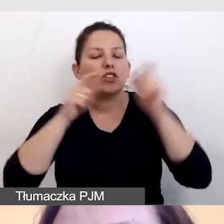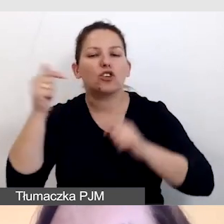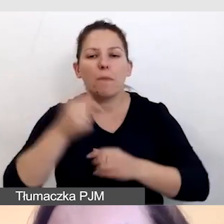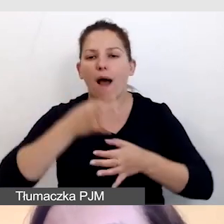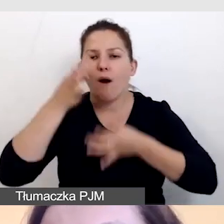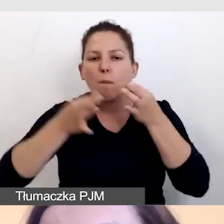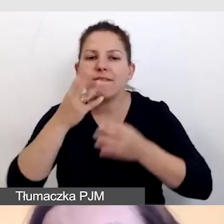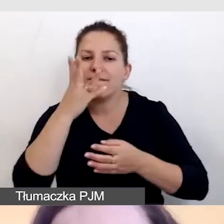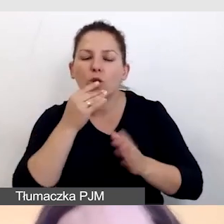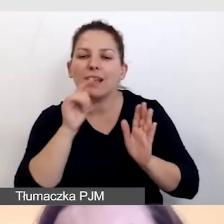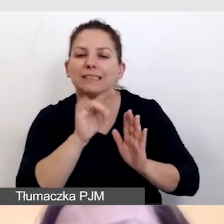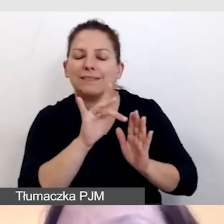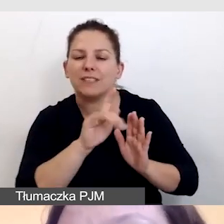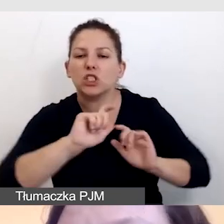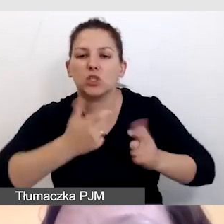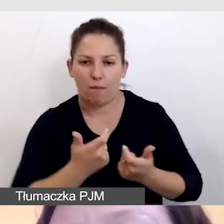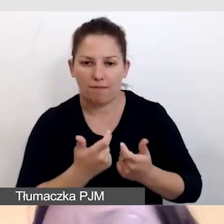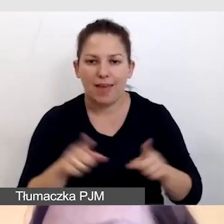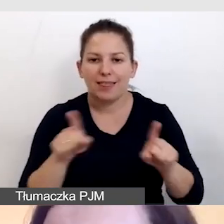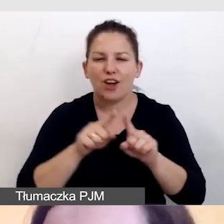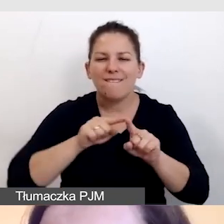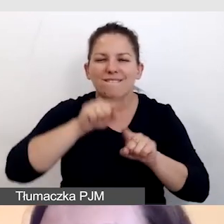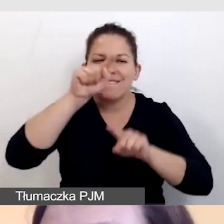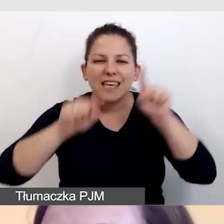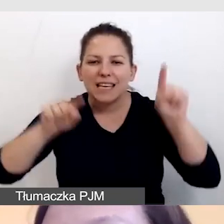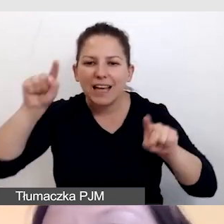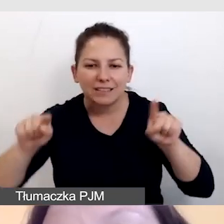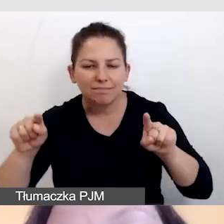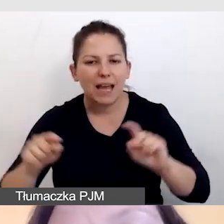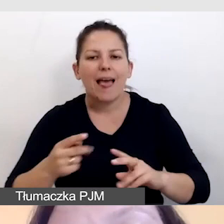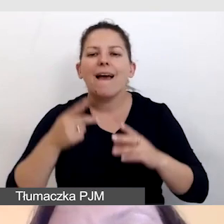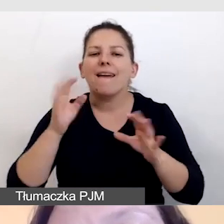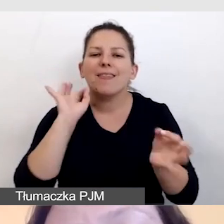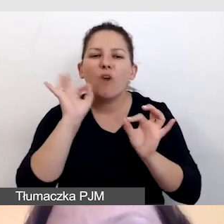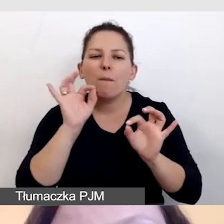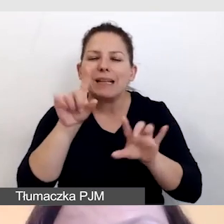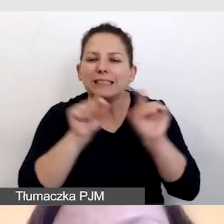To samo z wykresami, odczytać kluczowe dane z wykresów,